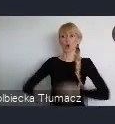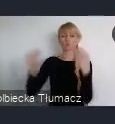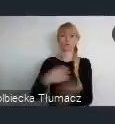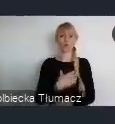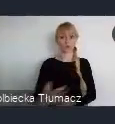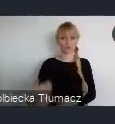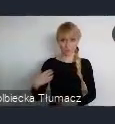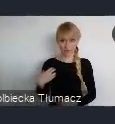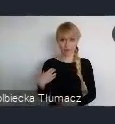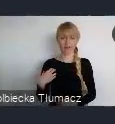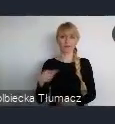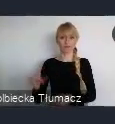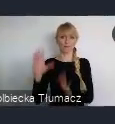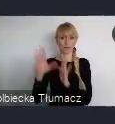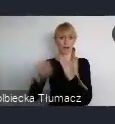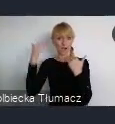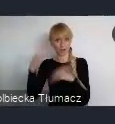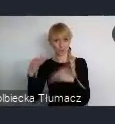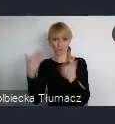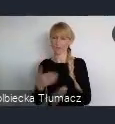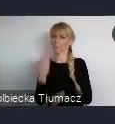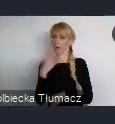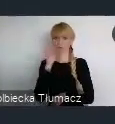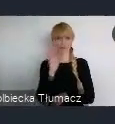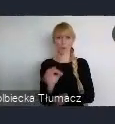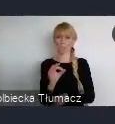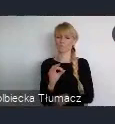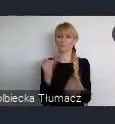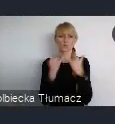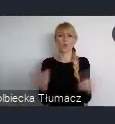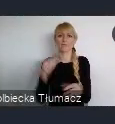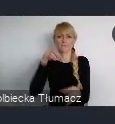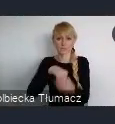to też bardzo wiele różnych inwestycji, które powstawały w Katowicach.